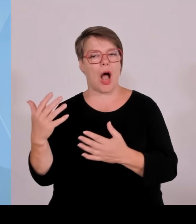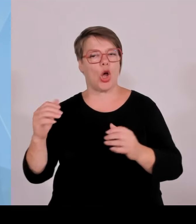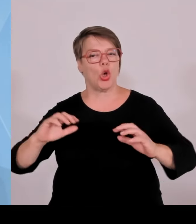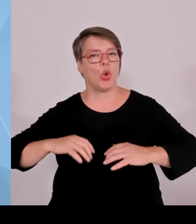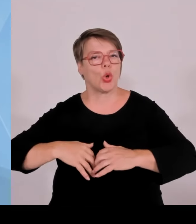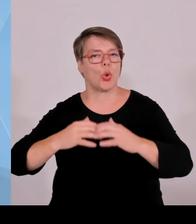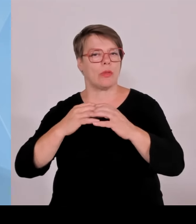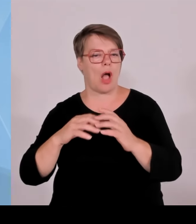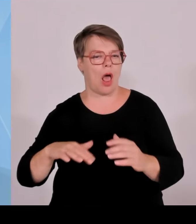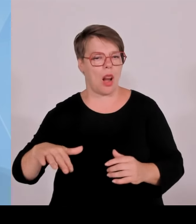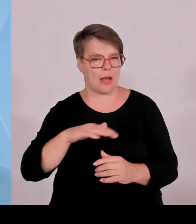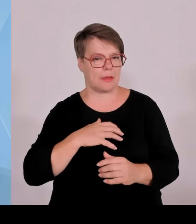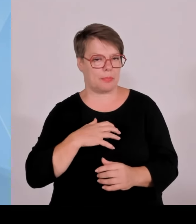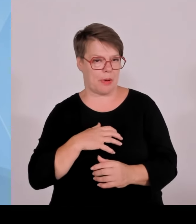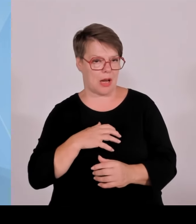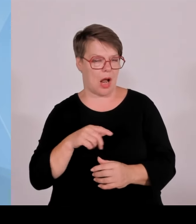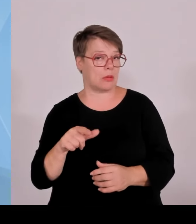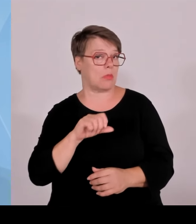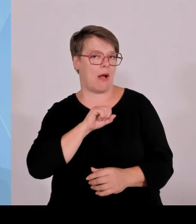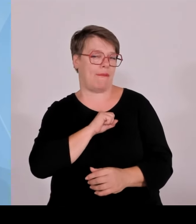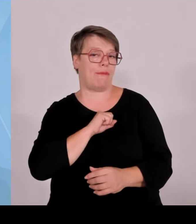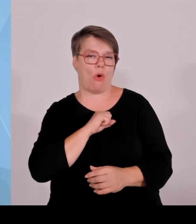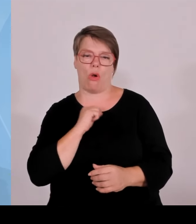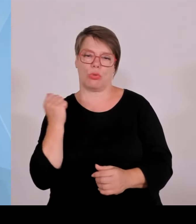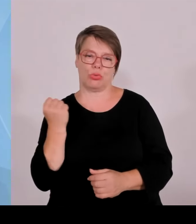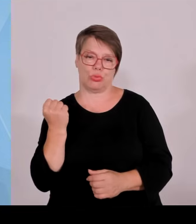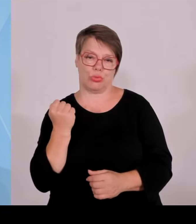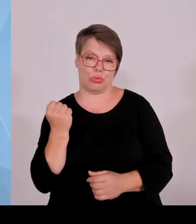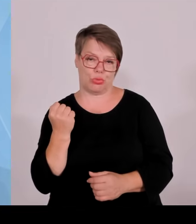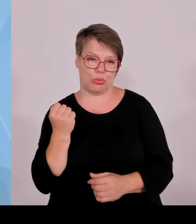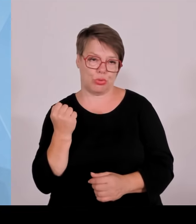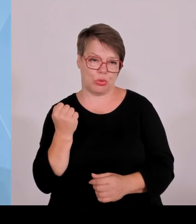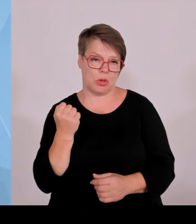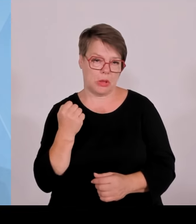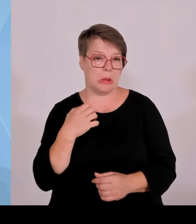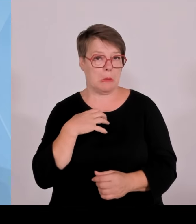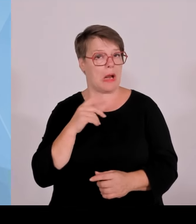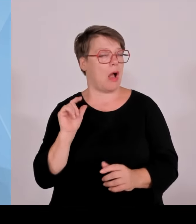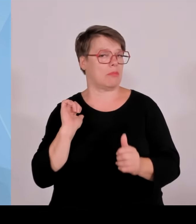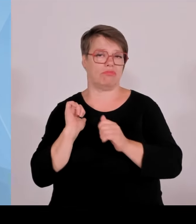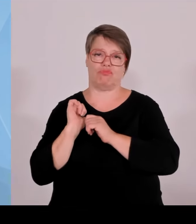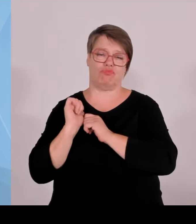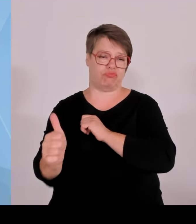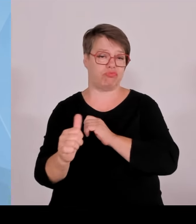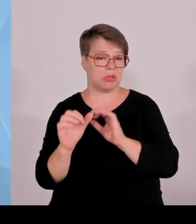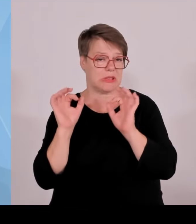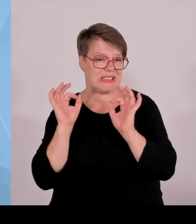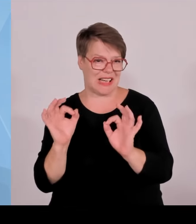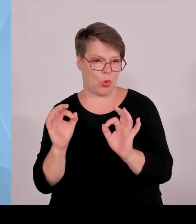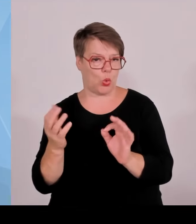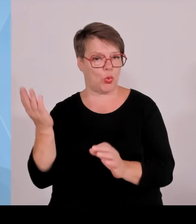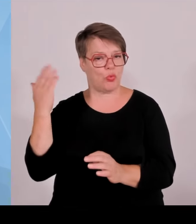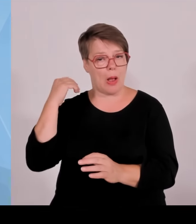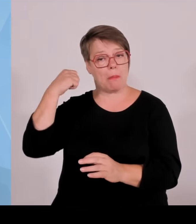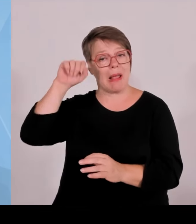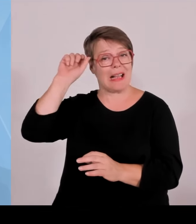Wir sind auch bei der Anzahl der Start up Gründungen bezogen auf das Jahr 2023 mit 491 Gründungen.